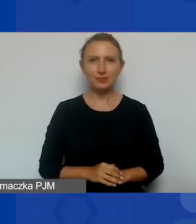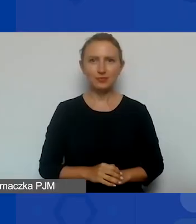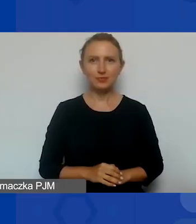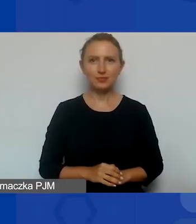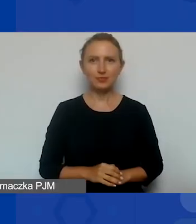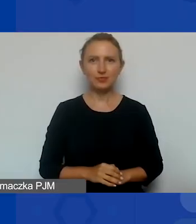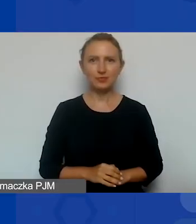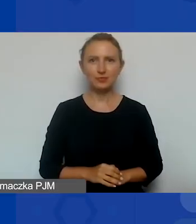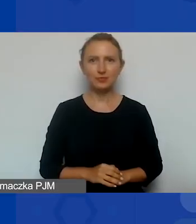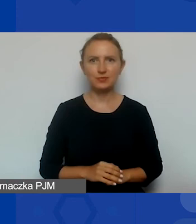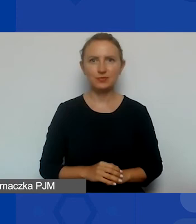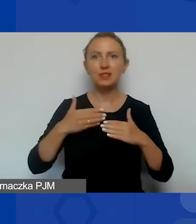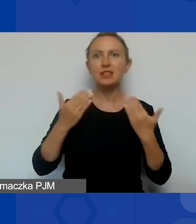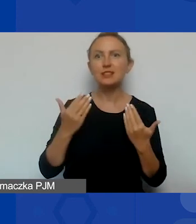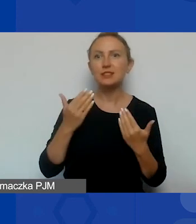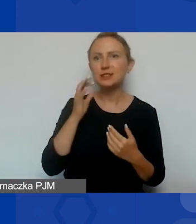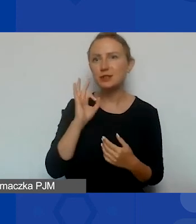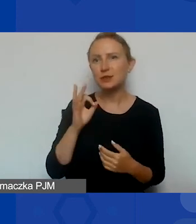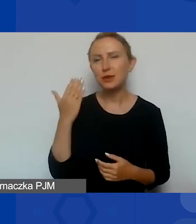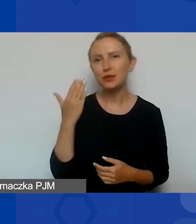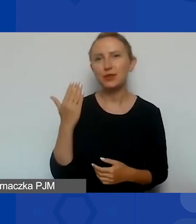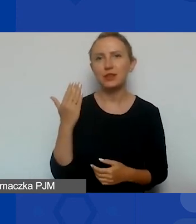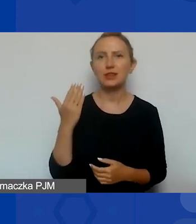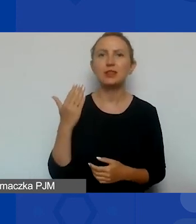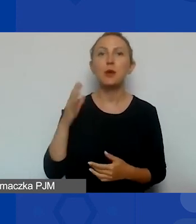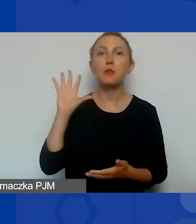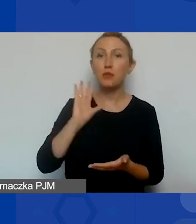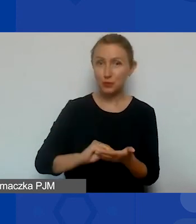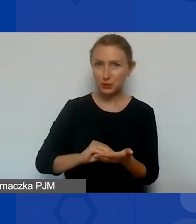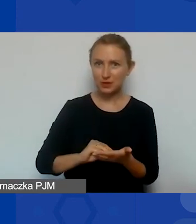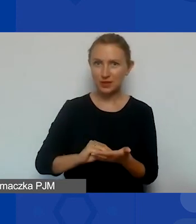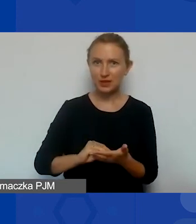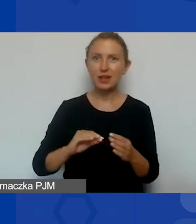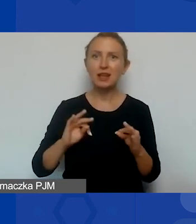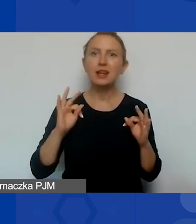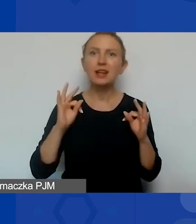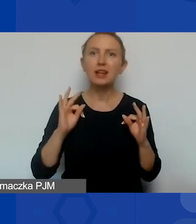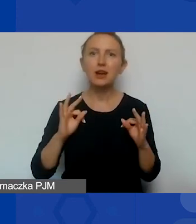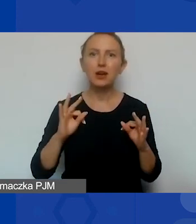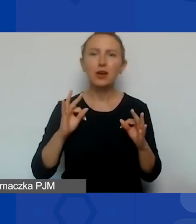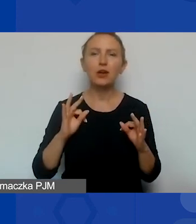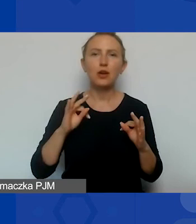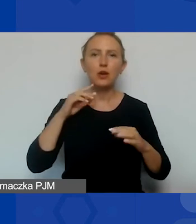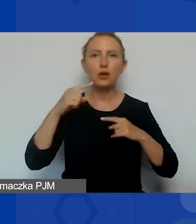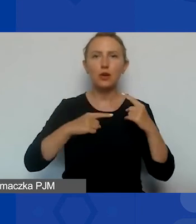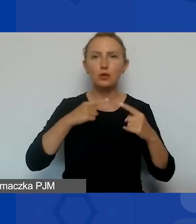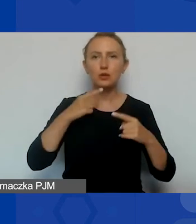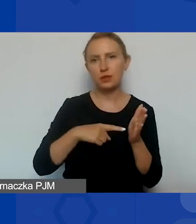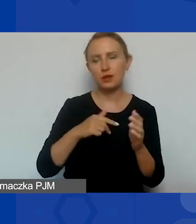Dzięki, Magdo. Witam państwa raz jeszcze i tym razem opowiem o wątku dotyczącym współpracy partnerskiej,